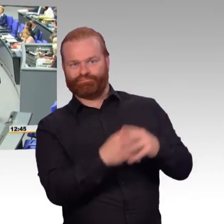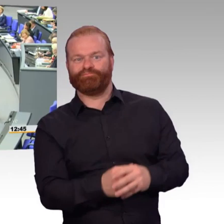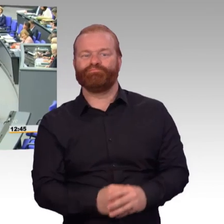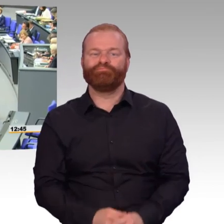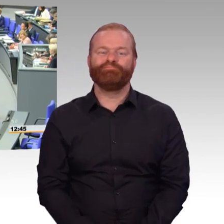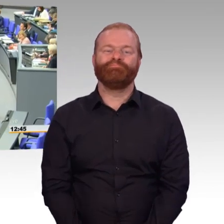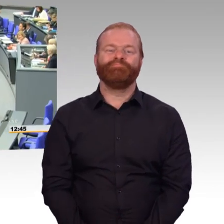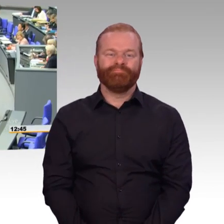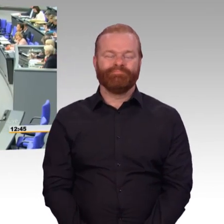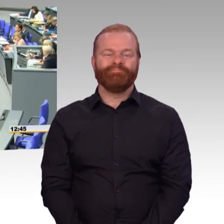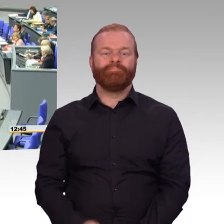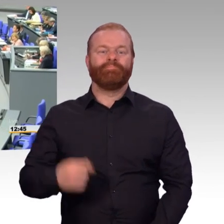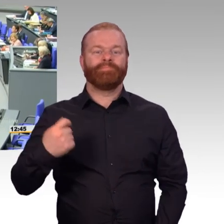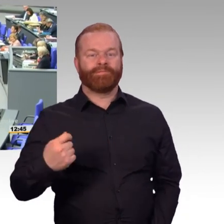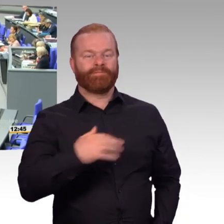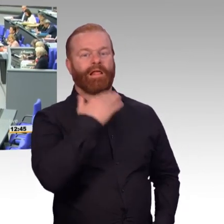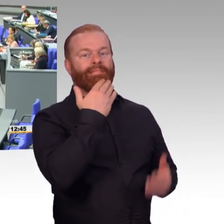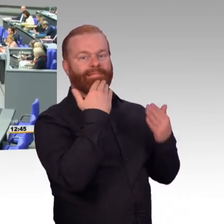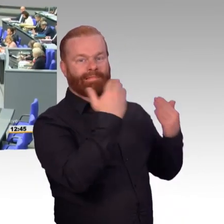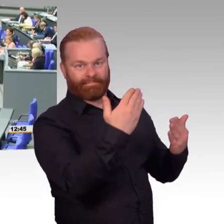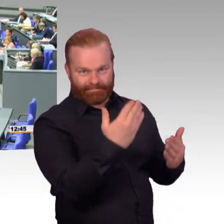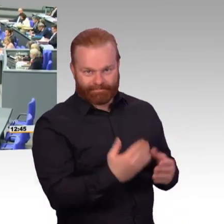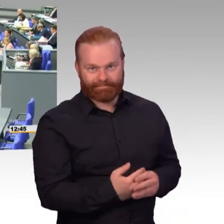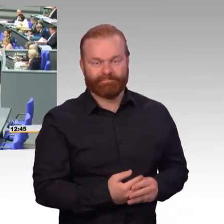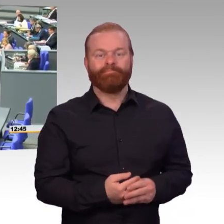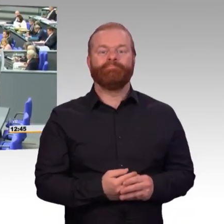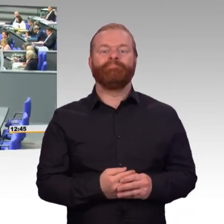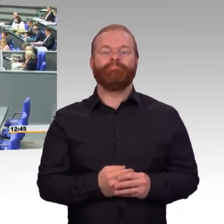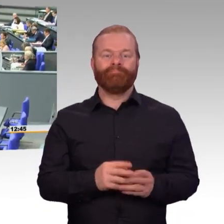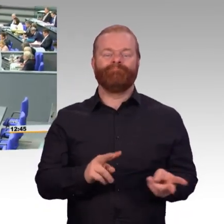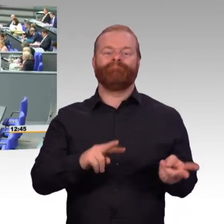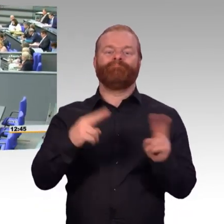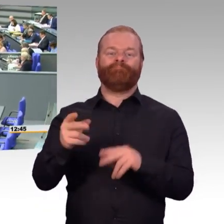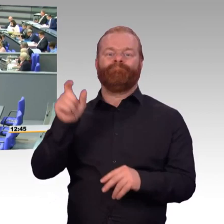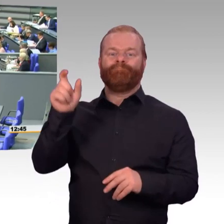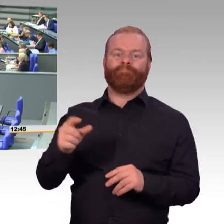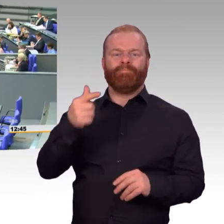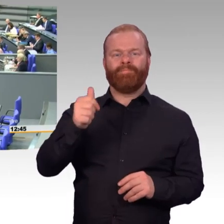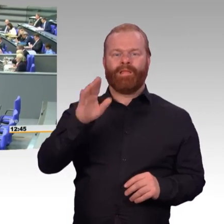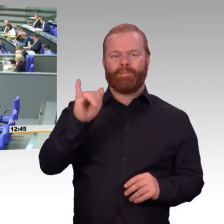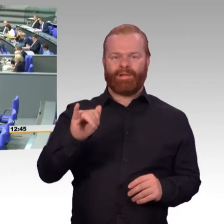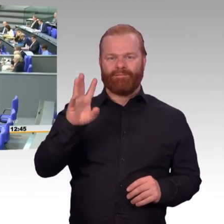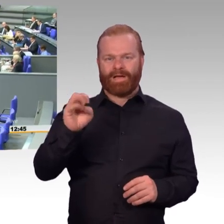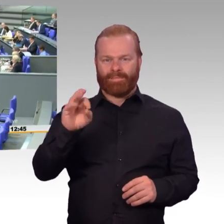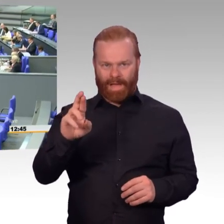verehrte Kolleginnen und Kollegen. Die zentrale Herausforderung für die Bundeswehr ist die Erhöhung der Einsatzbereitschaft.